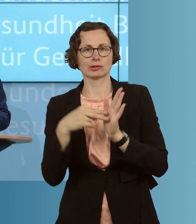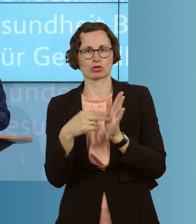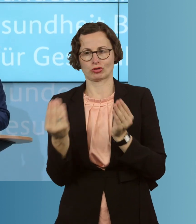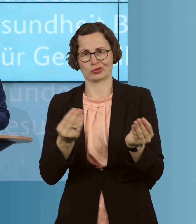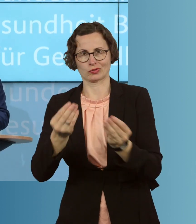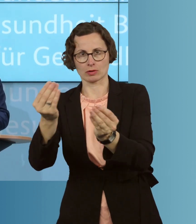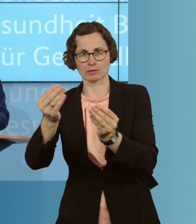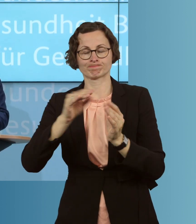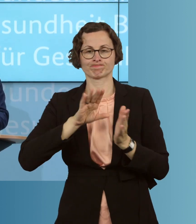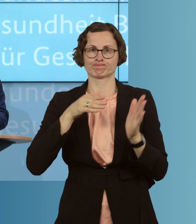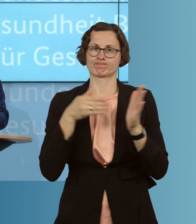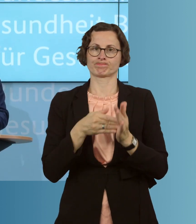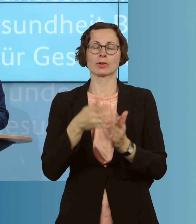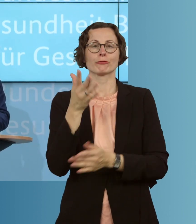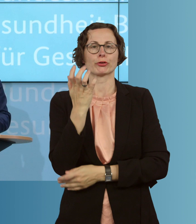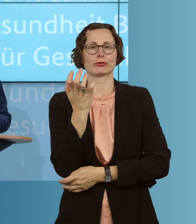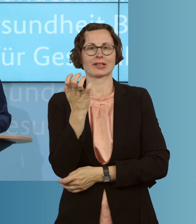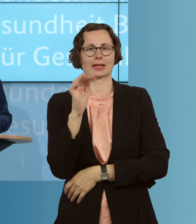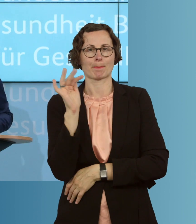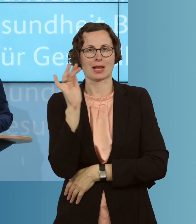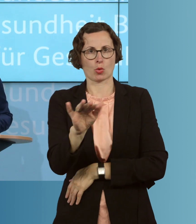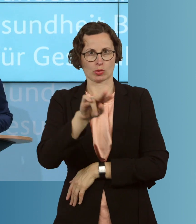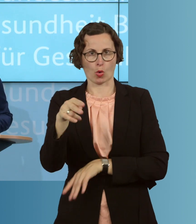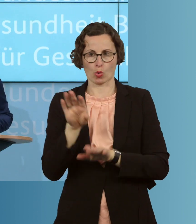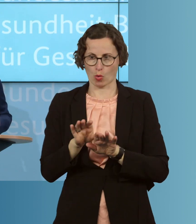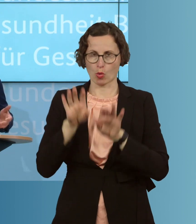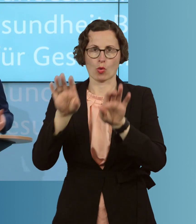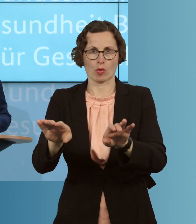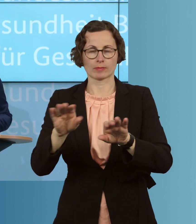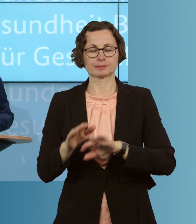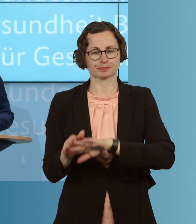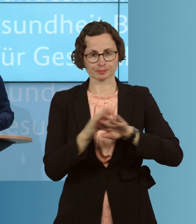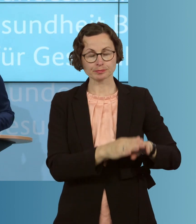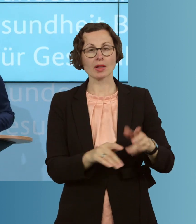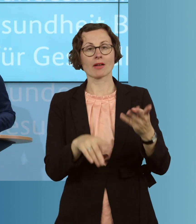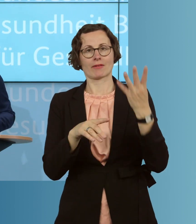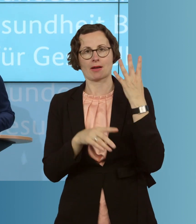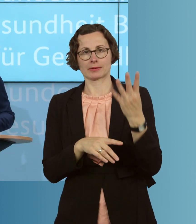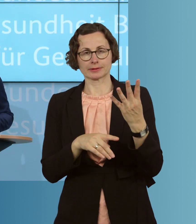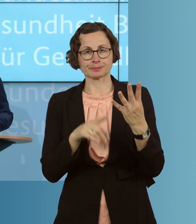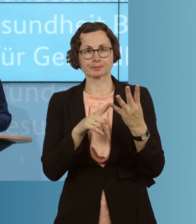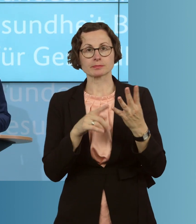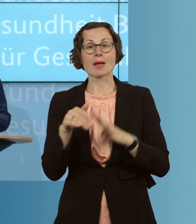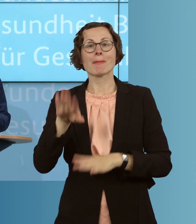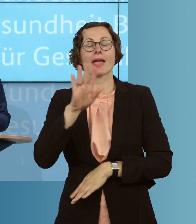von bis zu 50 Millionen Euro. Viertens wollen wir für mehr Grippeimpfstoffe